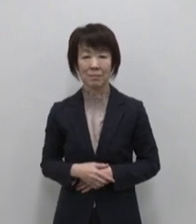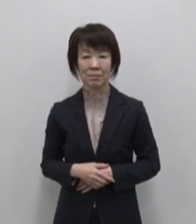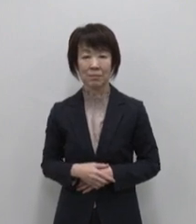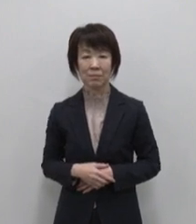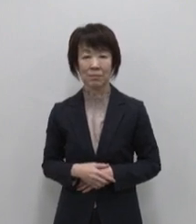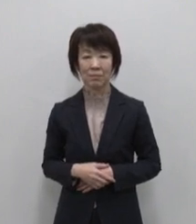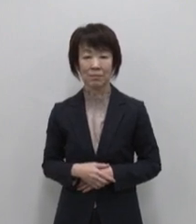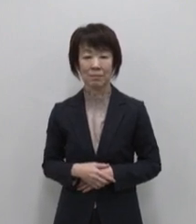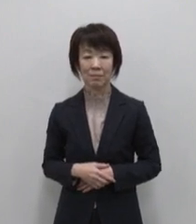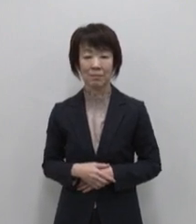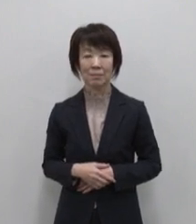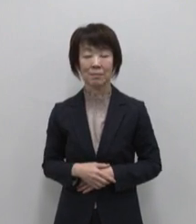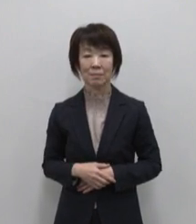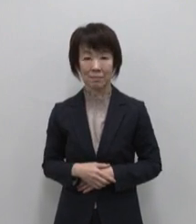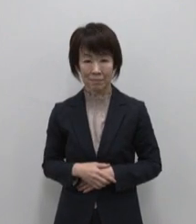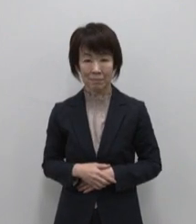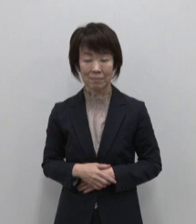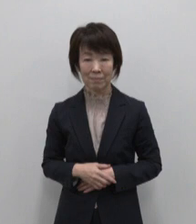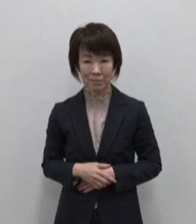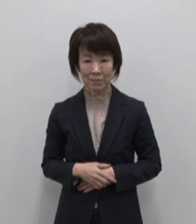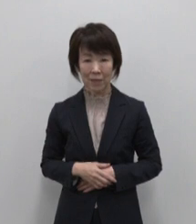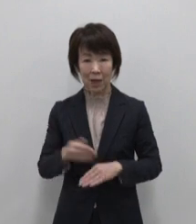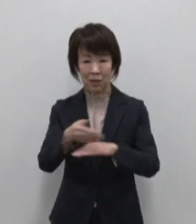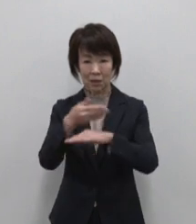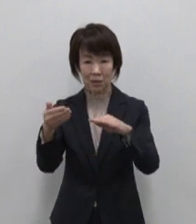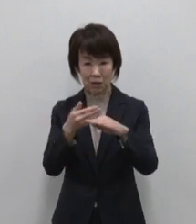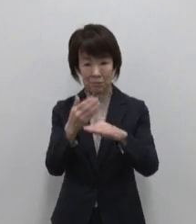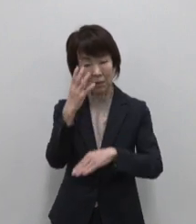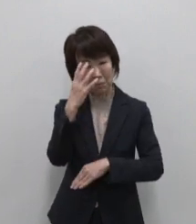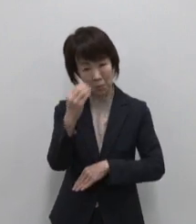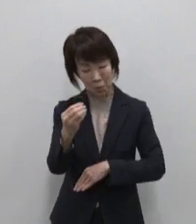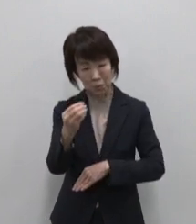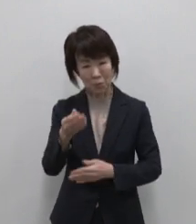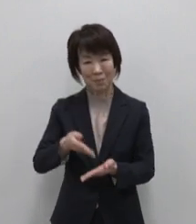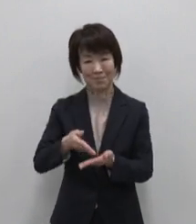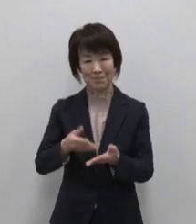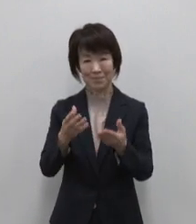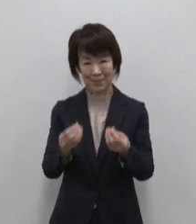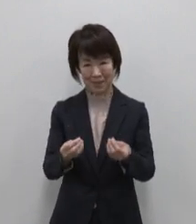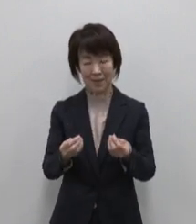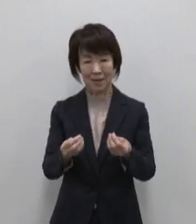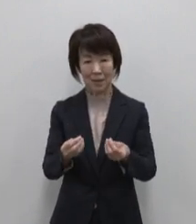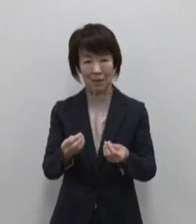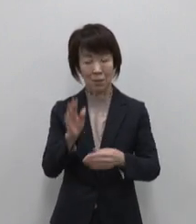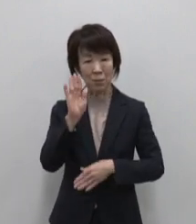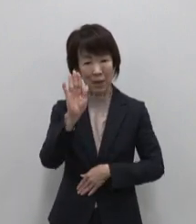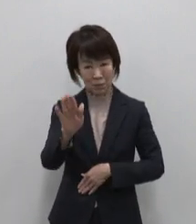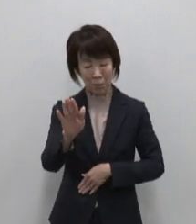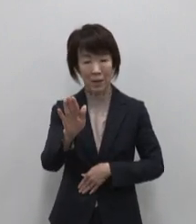それぞれの島の魅力を知って いただいたところで ここからは各島の